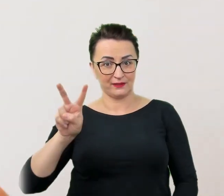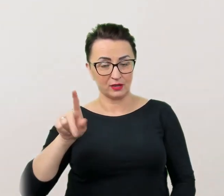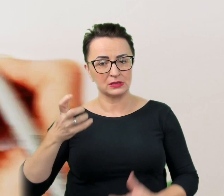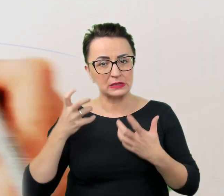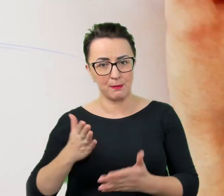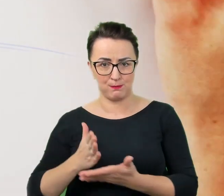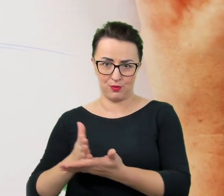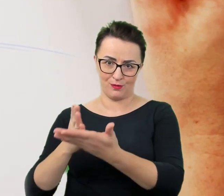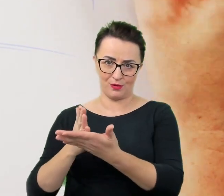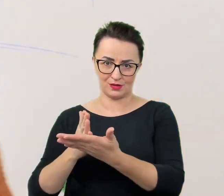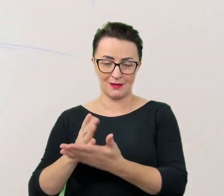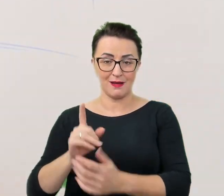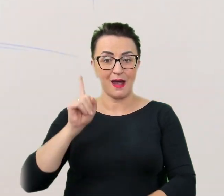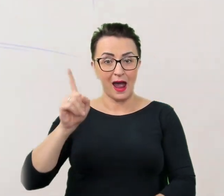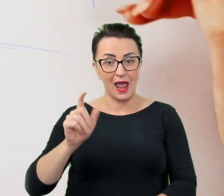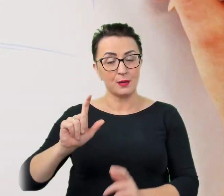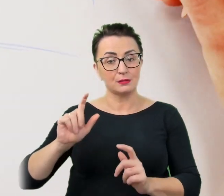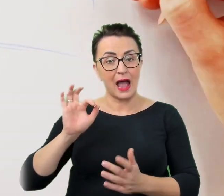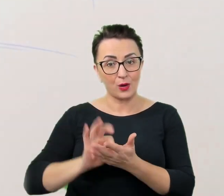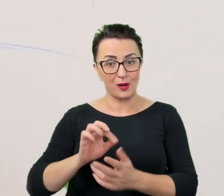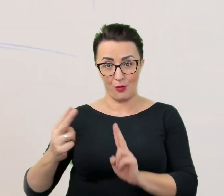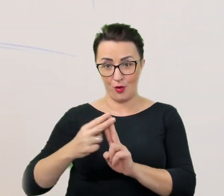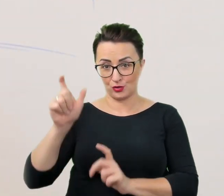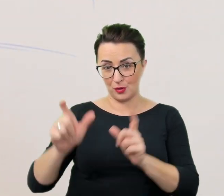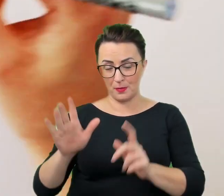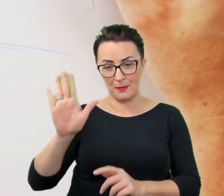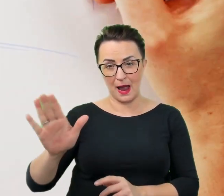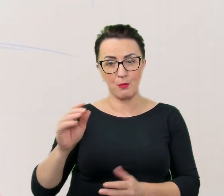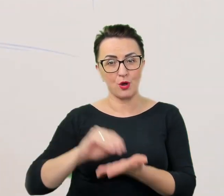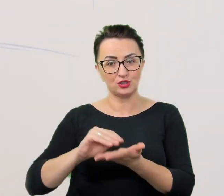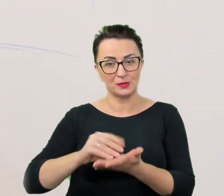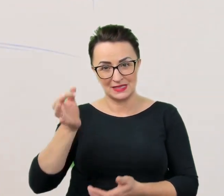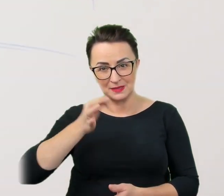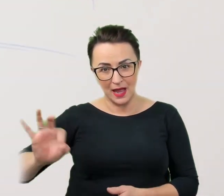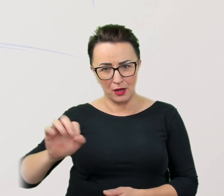W przypadku kontaktu z osobami ze specjalnymi potrzebami wydaje się to wręcz koniecznością.